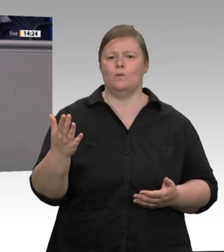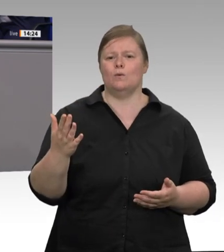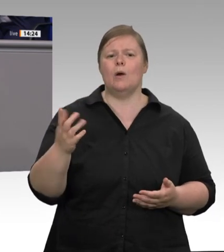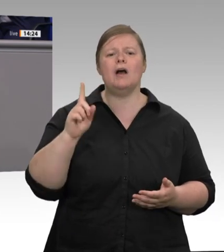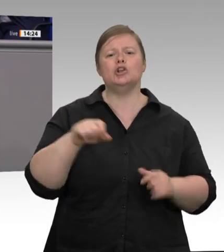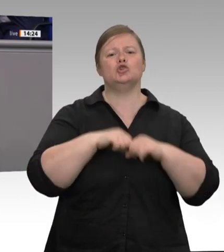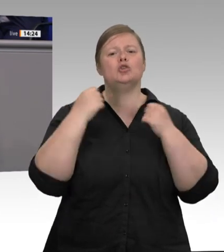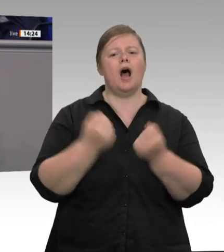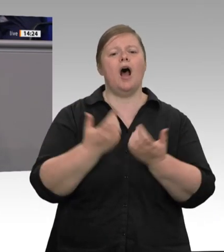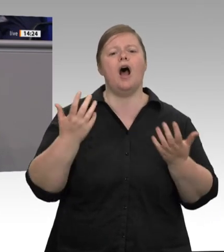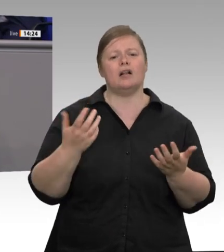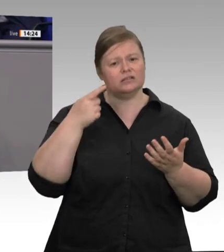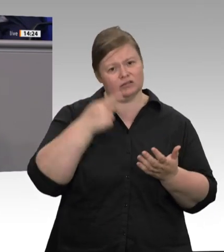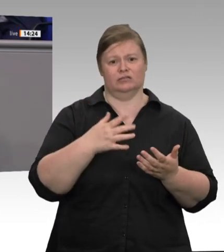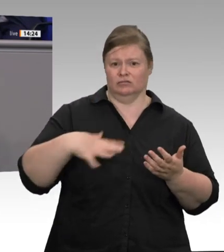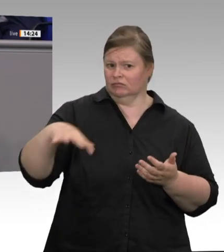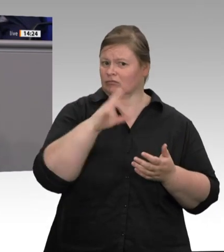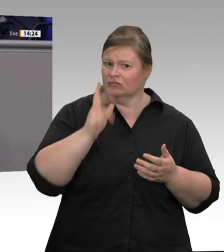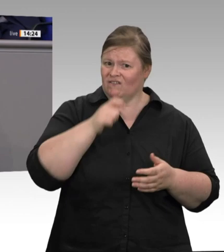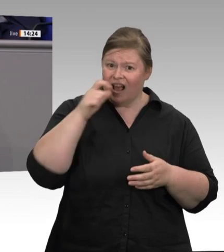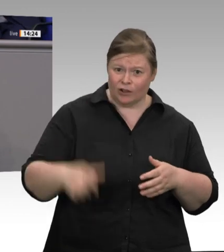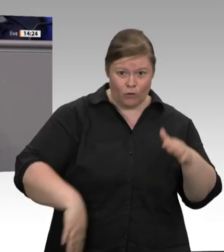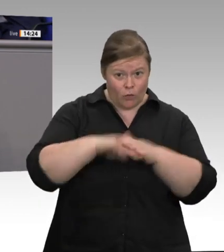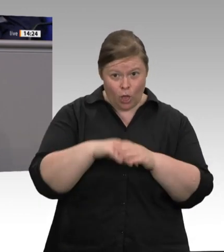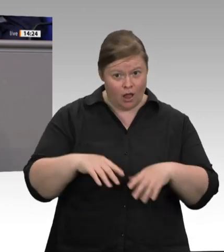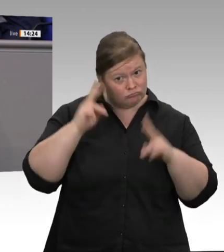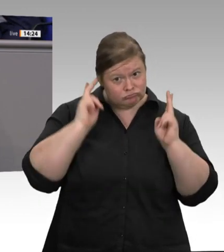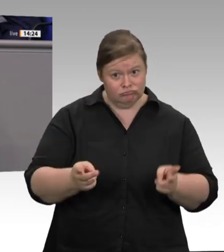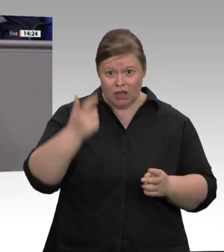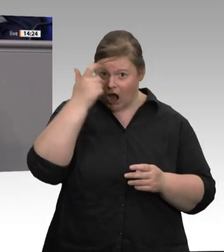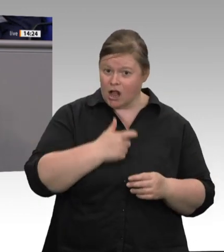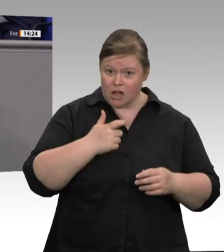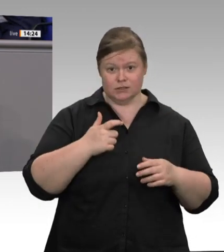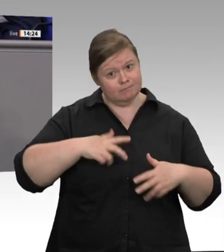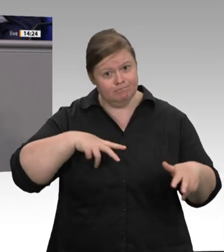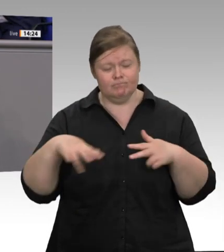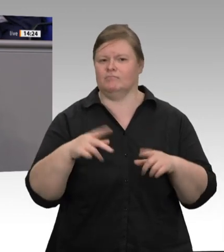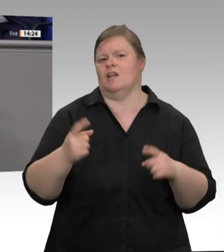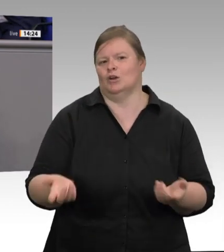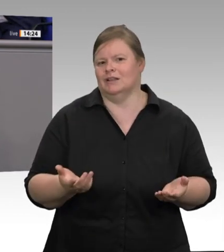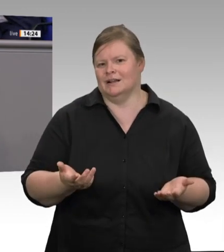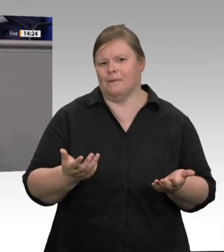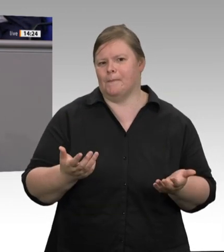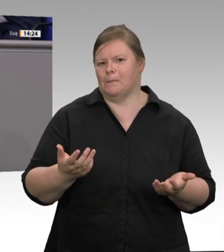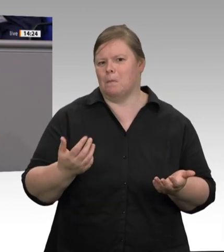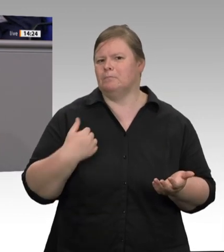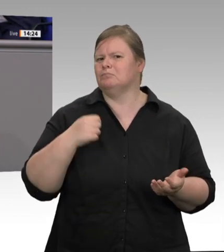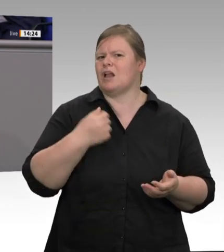sich sozusagen das Schnitzel vergolden lässt. Spätestens mit dem verstärkten, teils